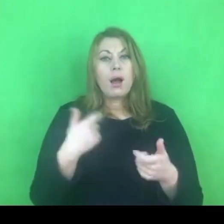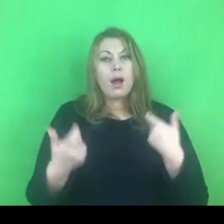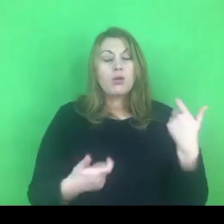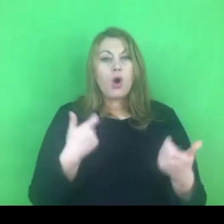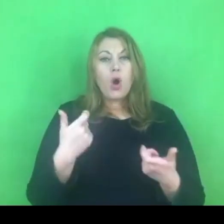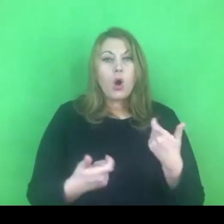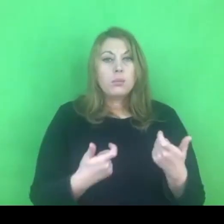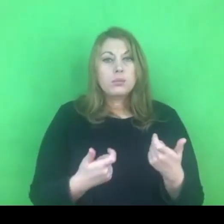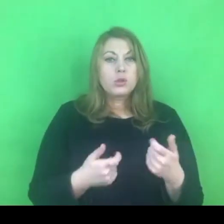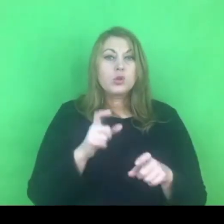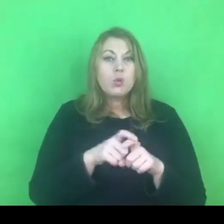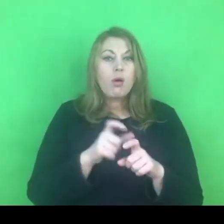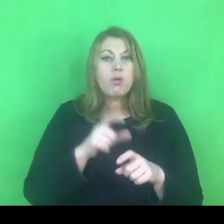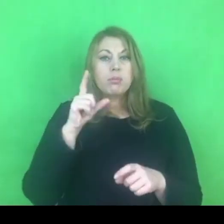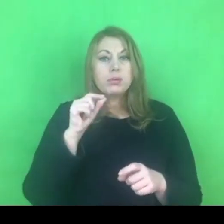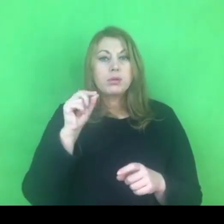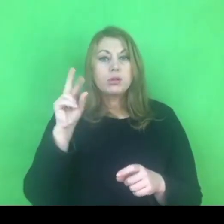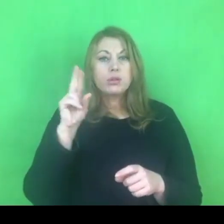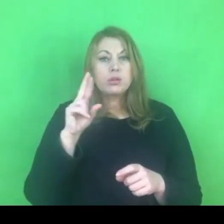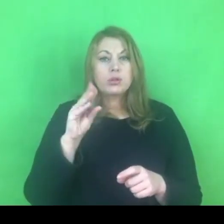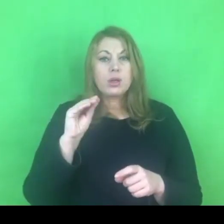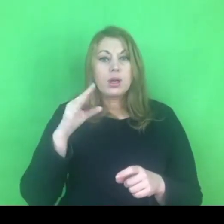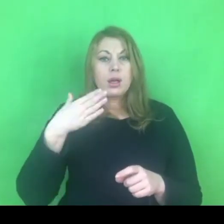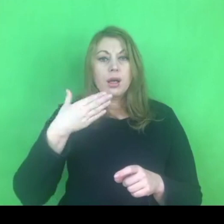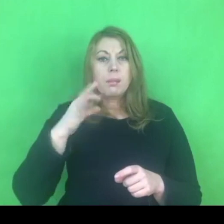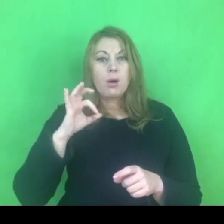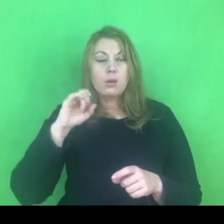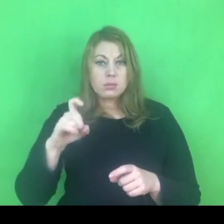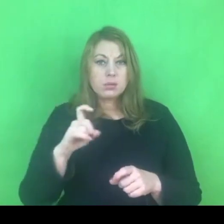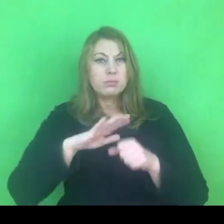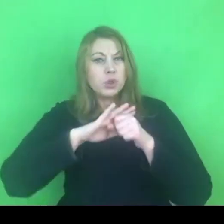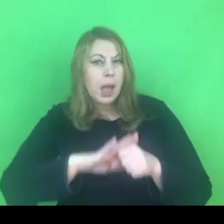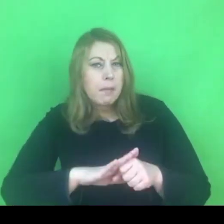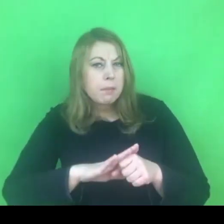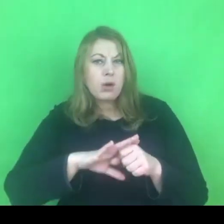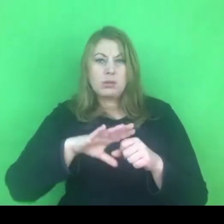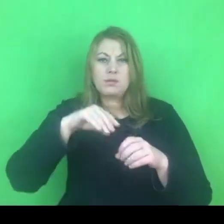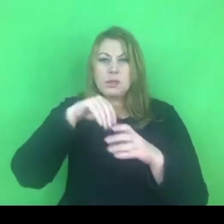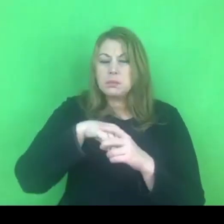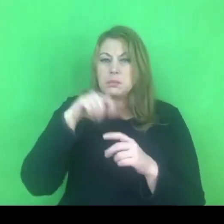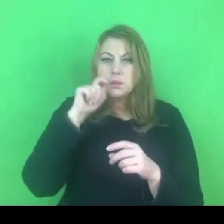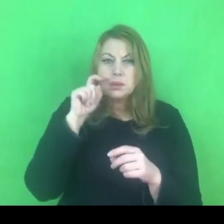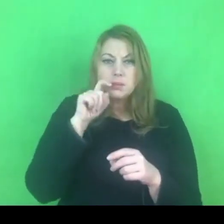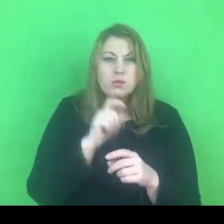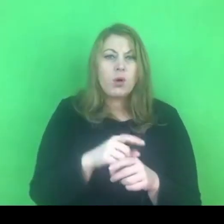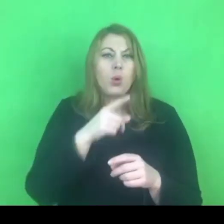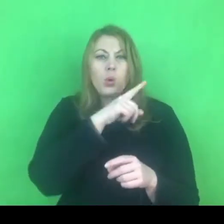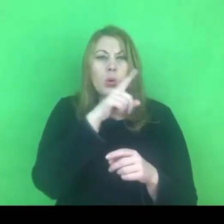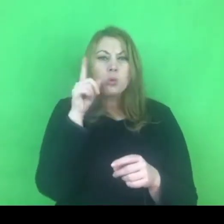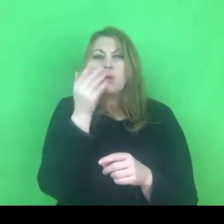które w różny sposób interpretują to zjawisko. W niektórych z nich brakuje wątku przemocy ekonomicznej.